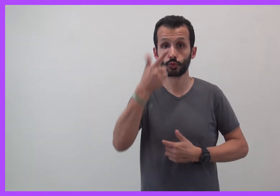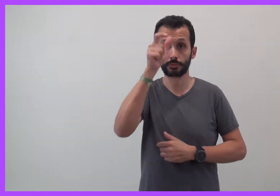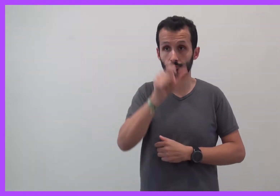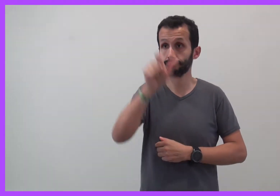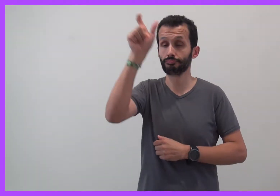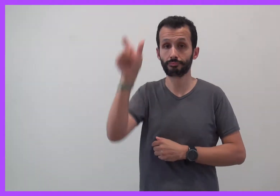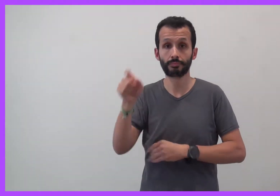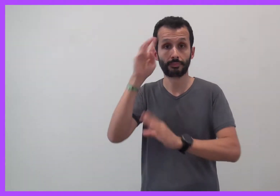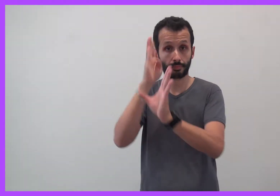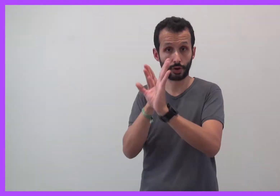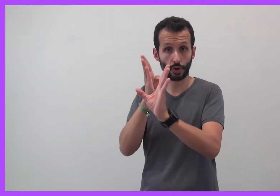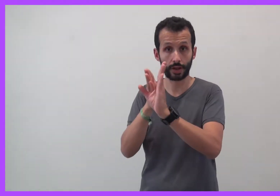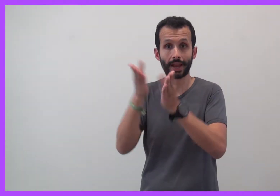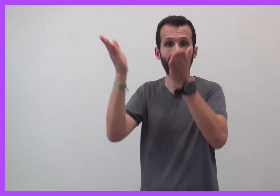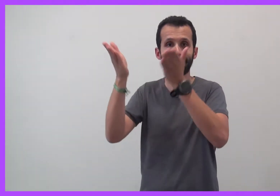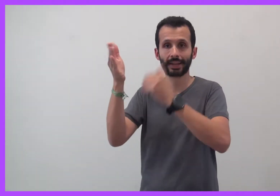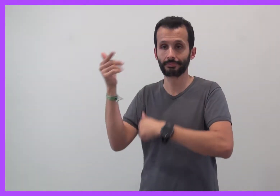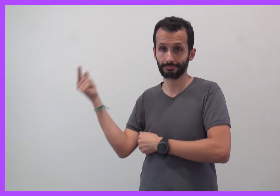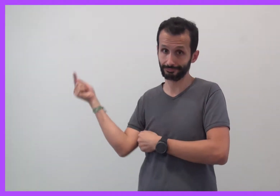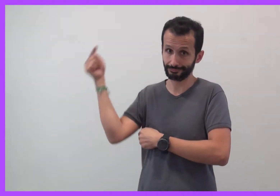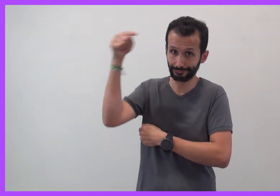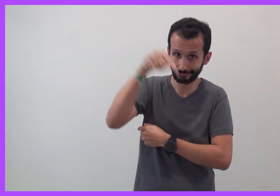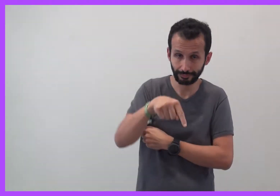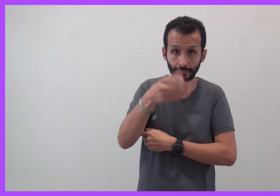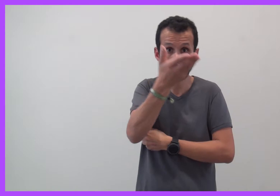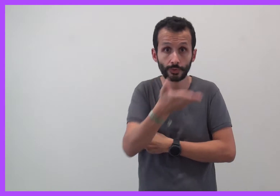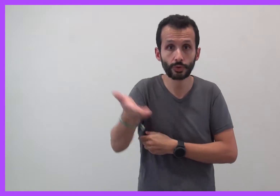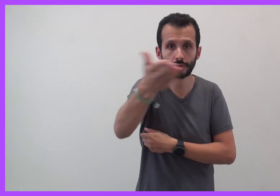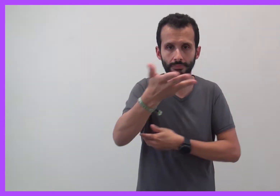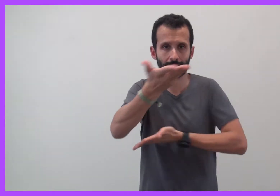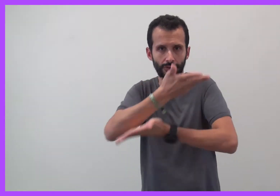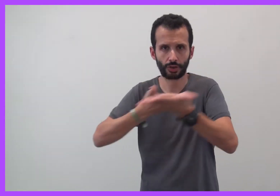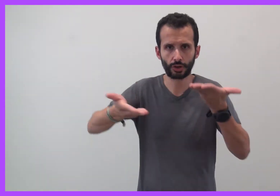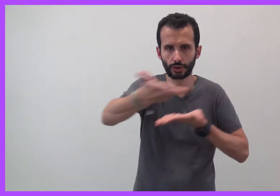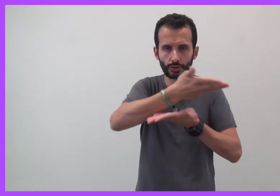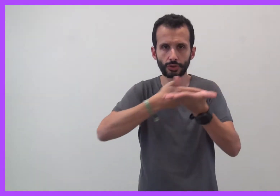Deux psychologues cliniciennes viennent échanger avec vous :